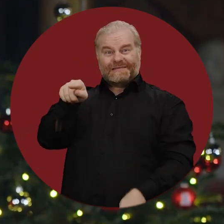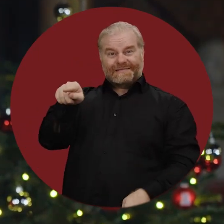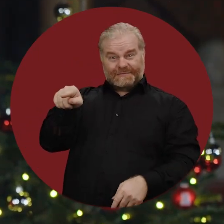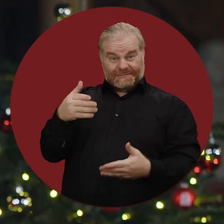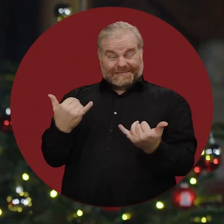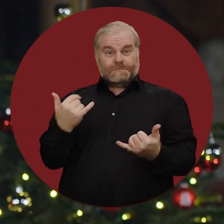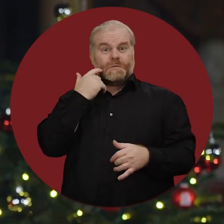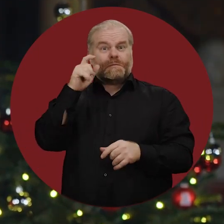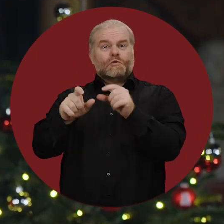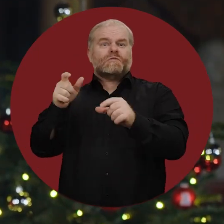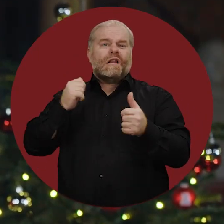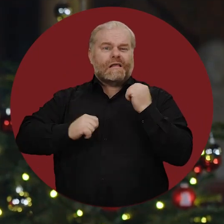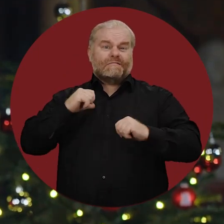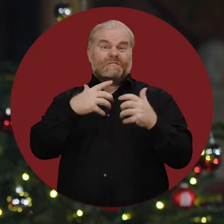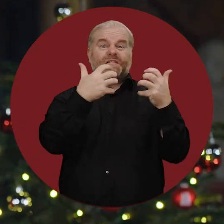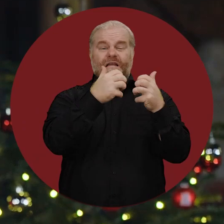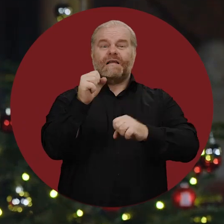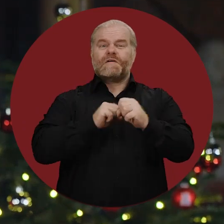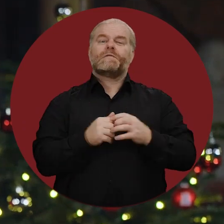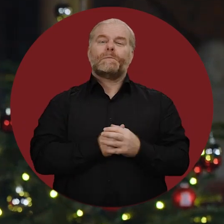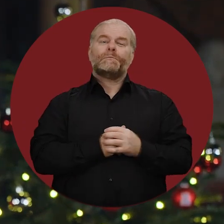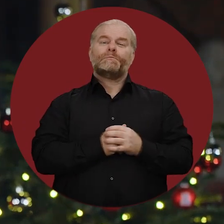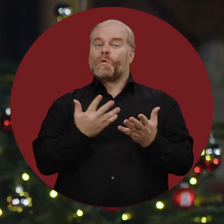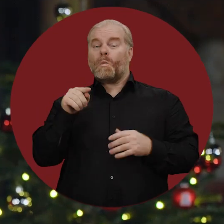leiden die Menschen derzeit unter Krieg und Gewalt